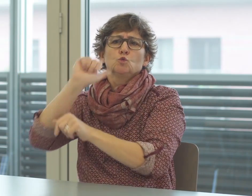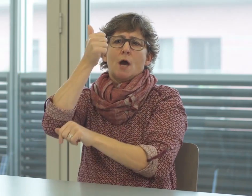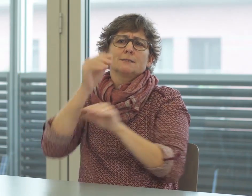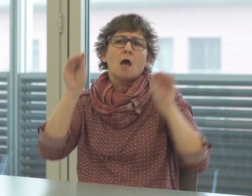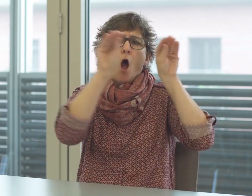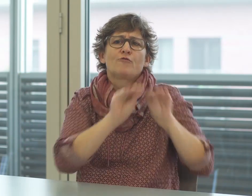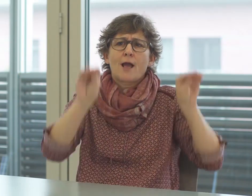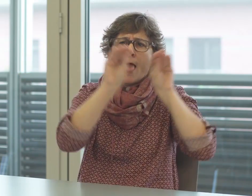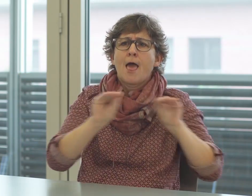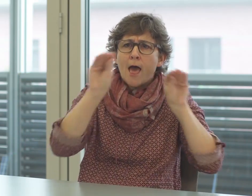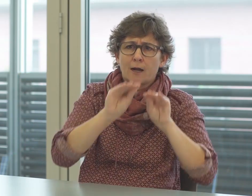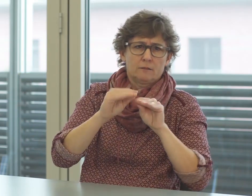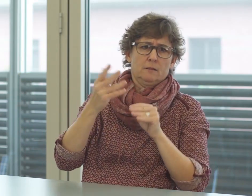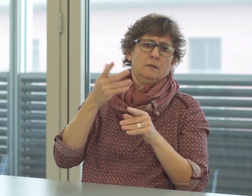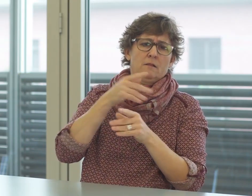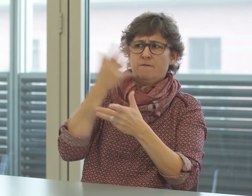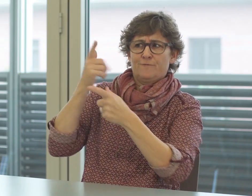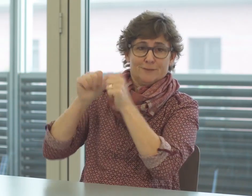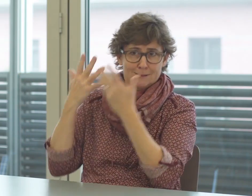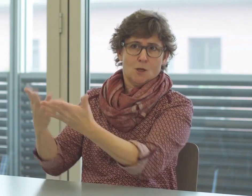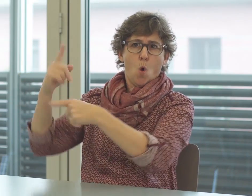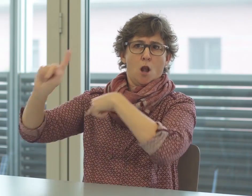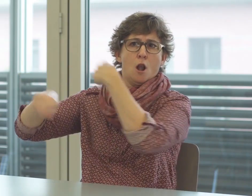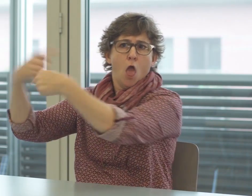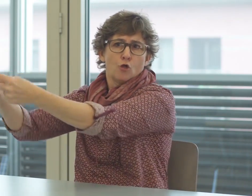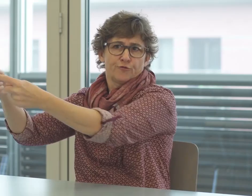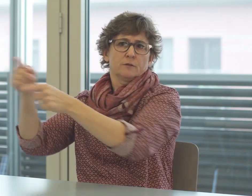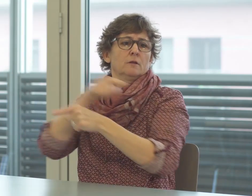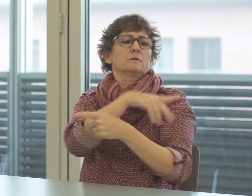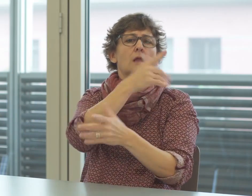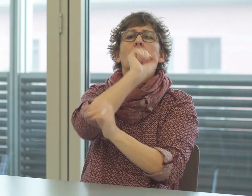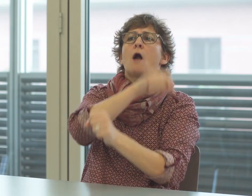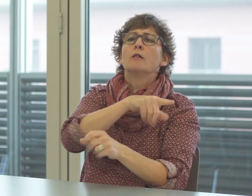Erst durch Erklärungen wird das Verstehen dieser Fachsprache möglich.